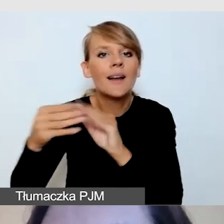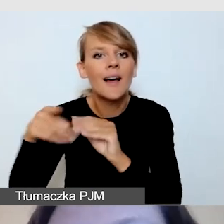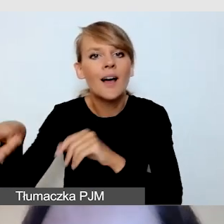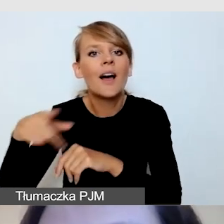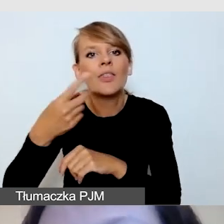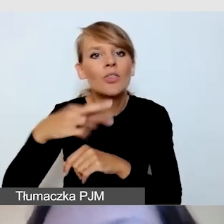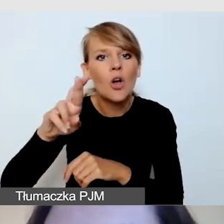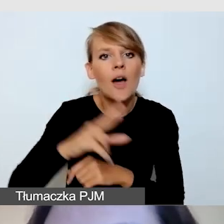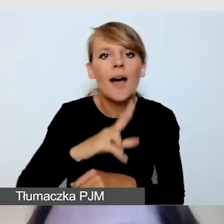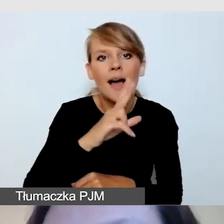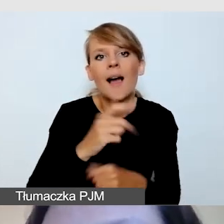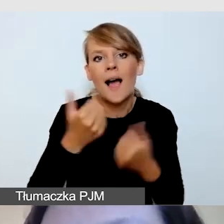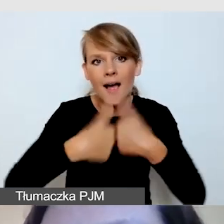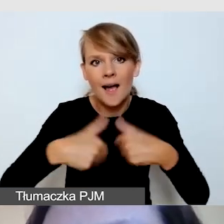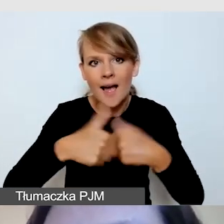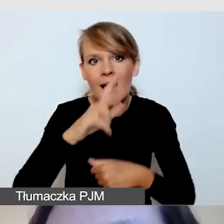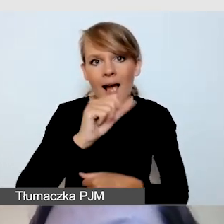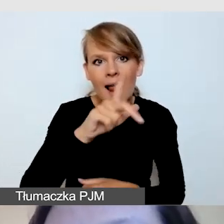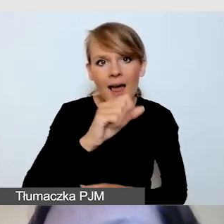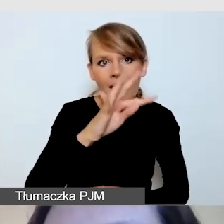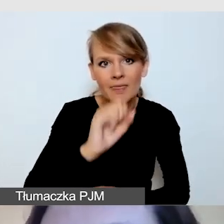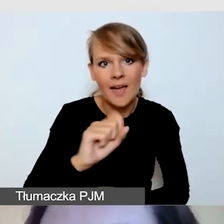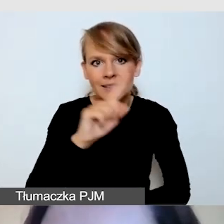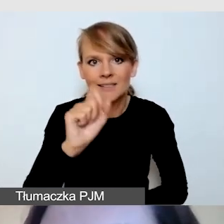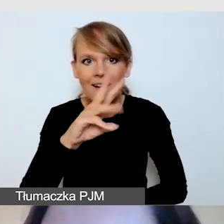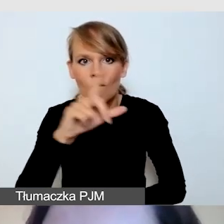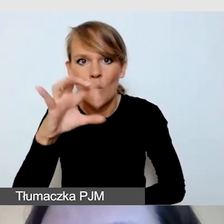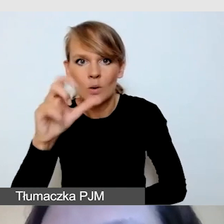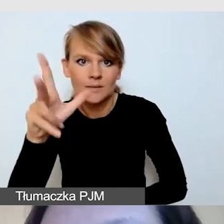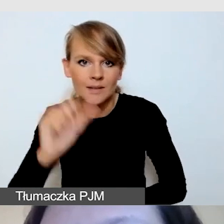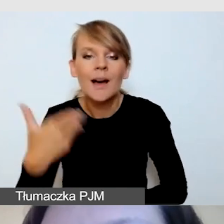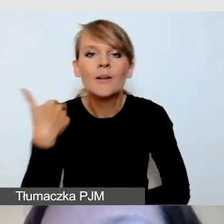wytyczne na temat realizacji tłumaczeń języka migowego,